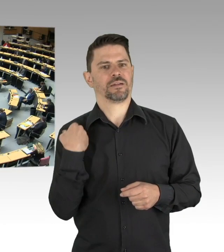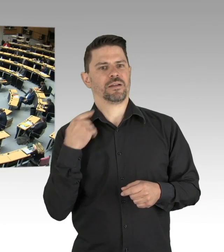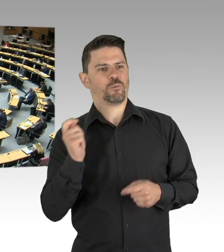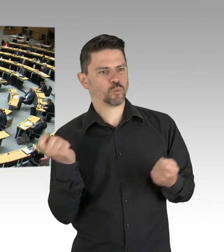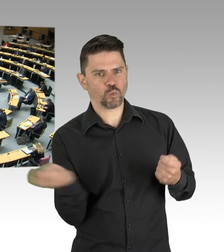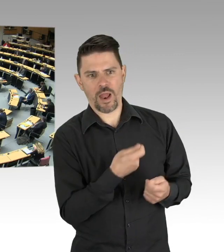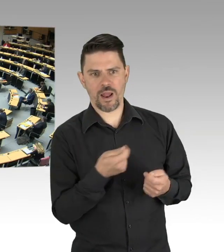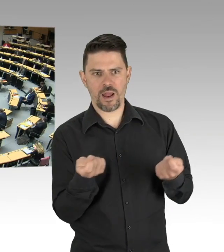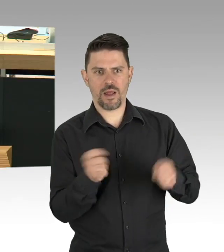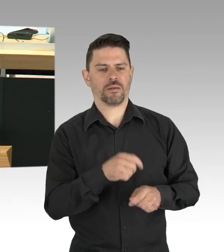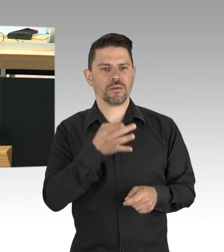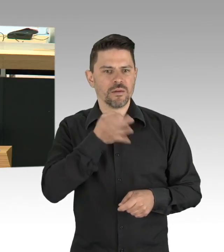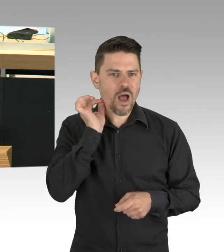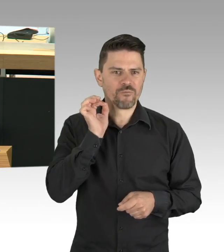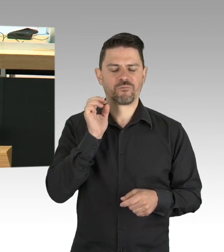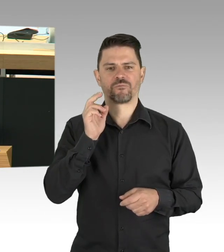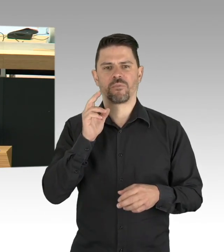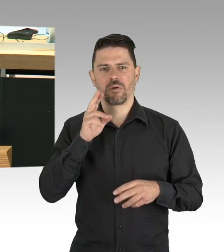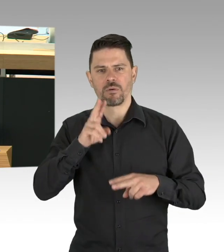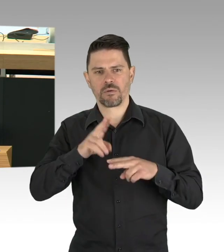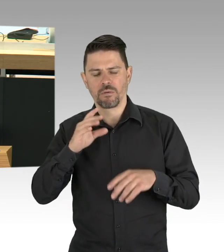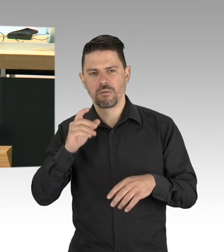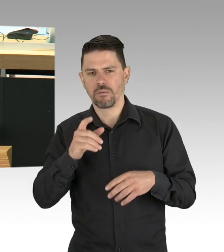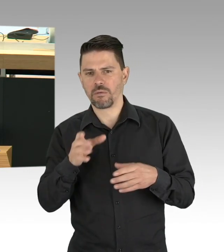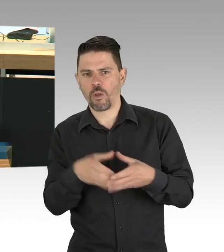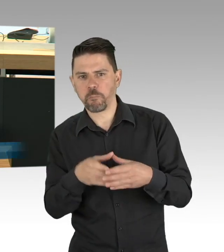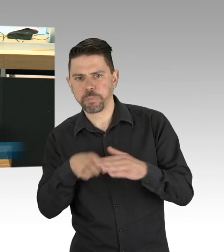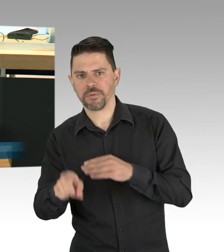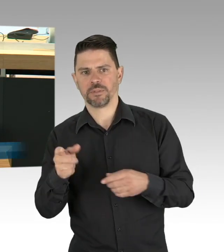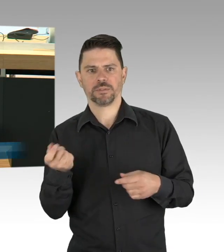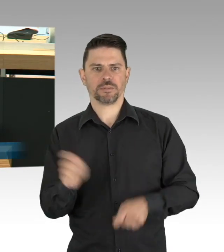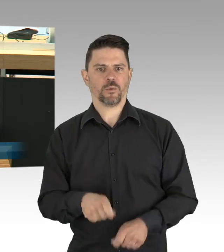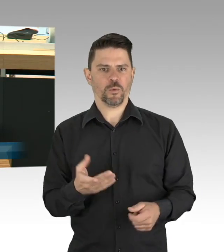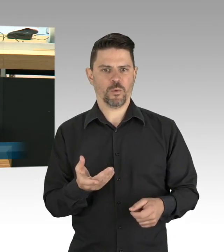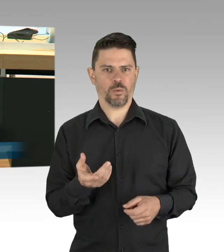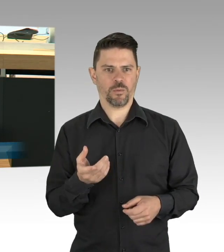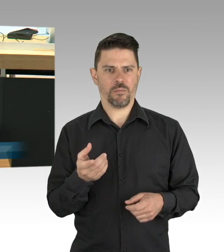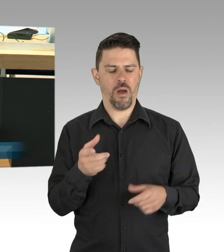Und schon jetzt sehen wir die Folge der Einschränkungen deutlich, die Frisuren mögen für manche hier im Saal wichtig sein,